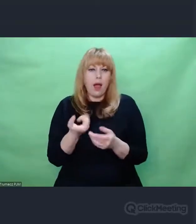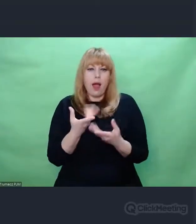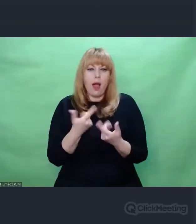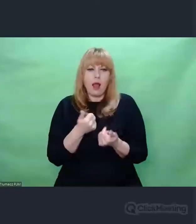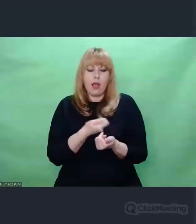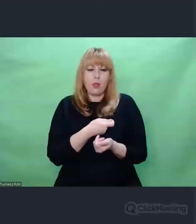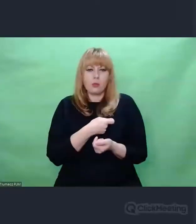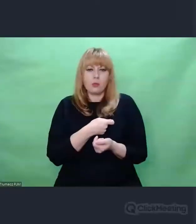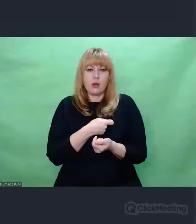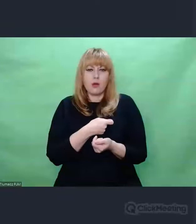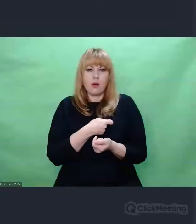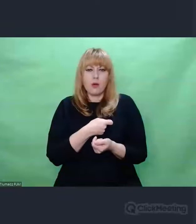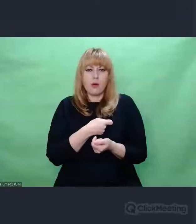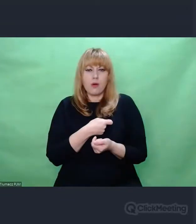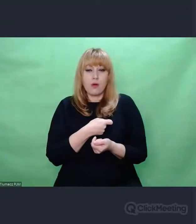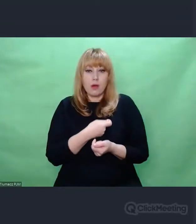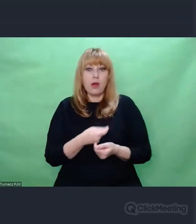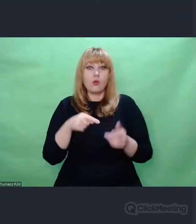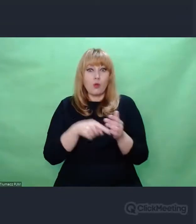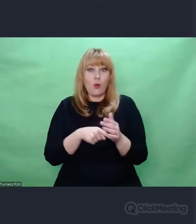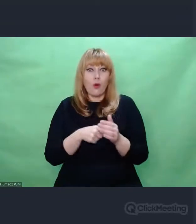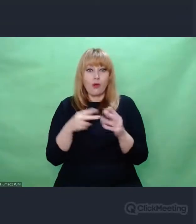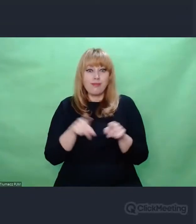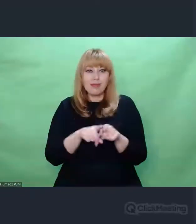była przestrzeń nasłuchu. A to z kolei determinowało